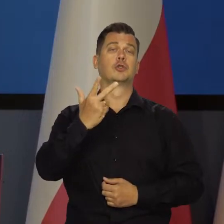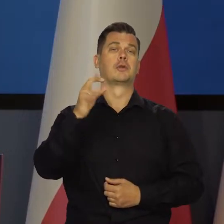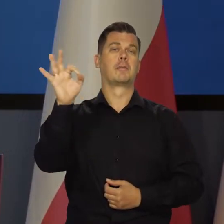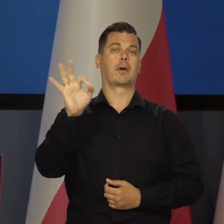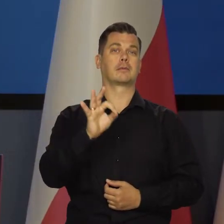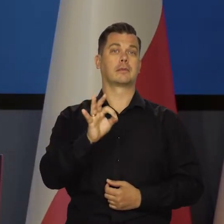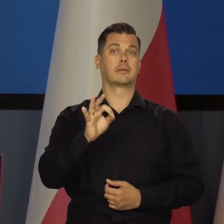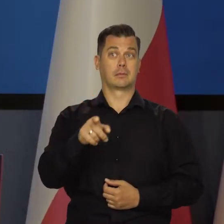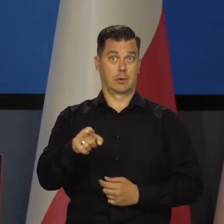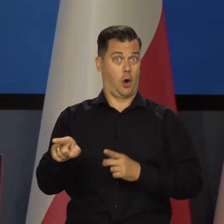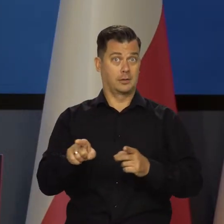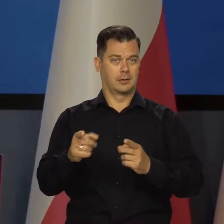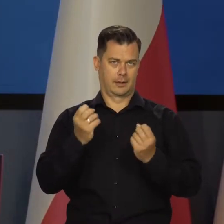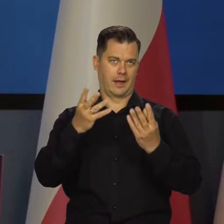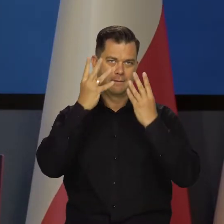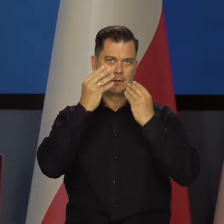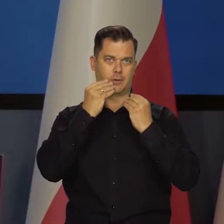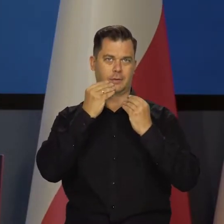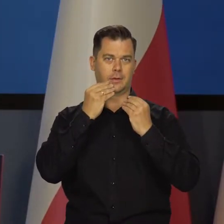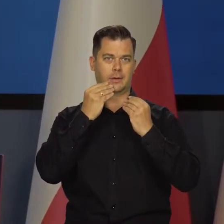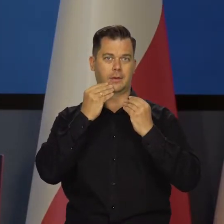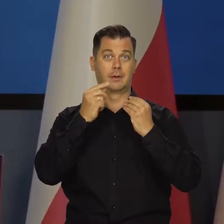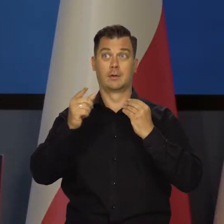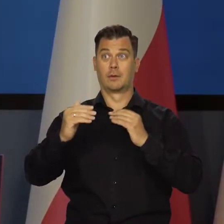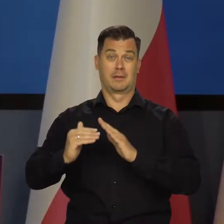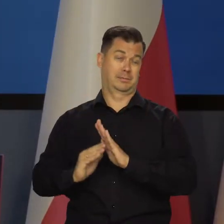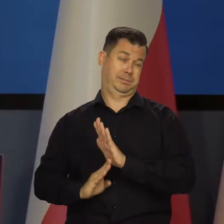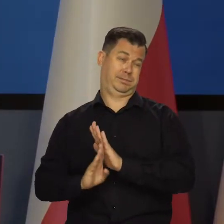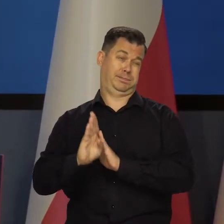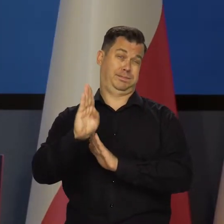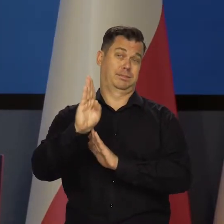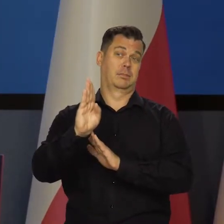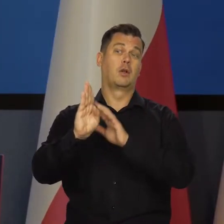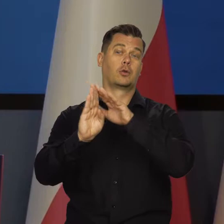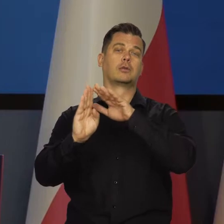to Państwu pokazuje, w jakim punkcie się znajdujemy. W tym punkcie przegięcia.